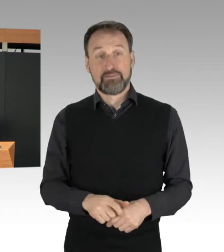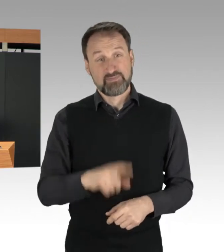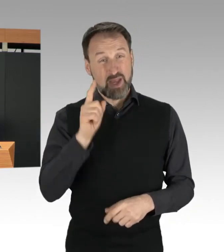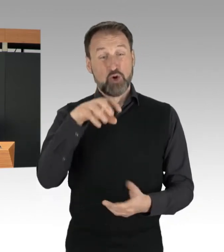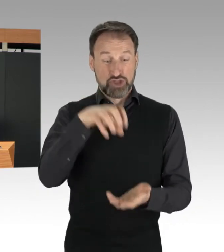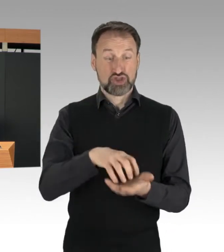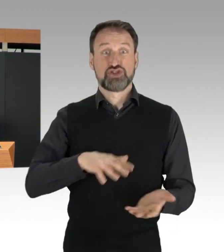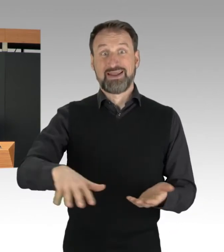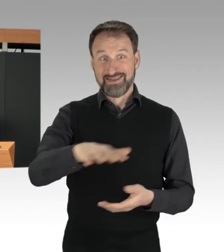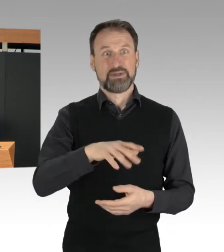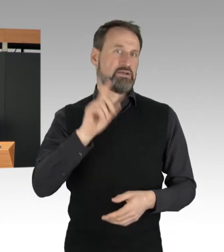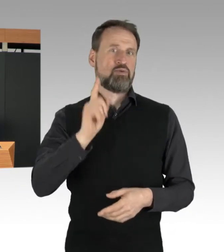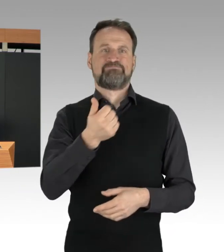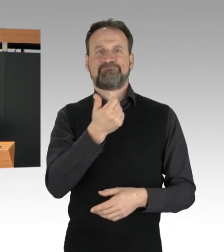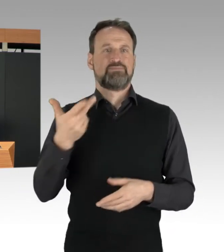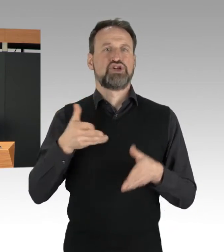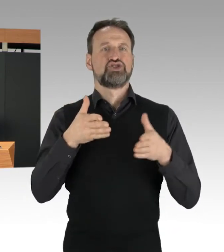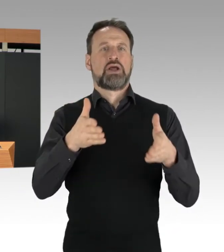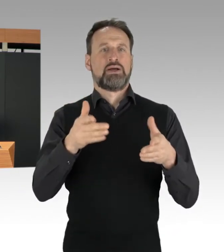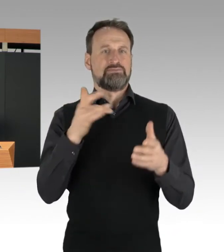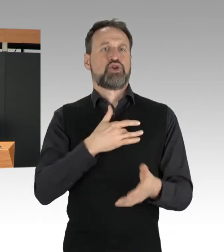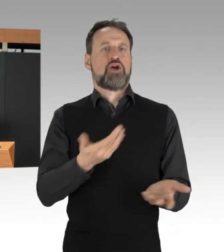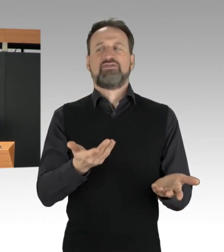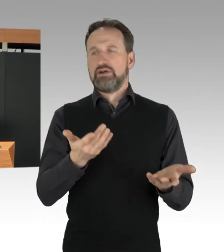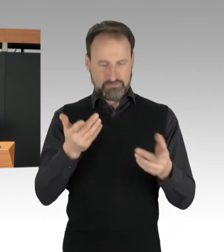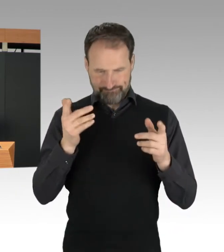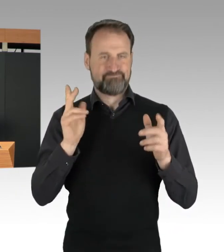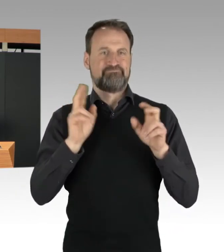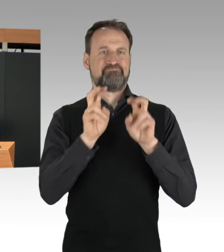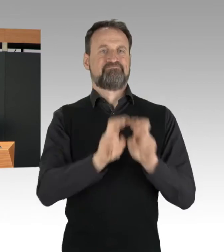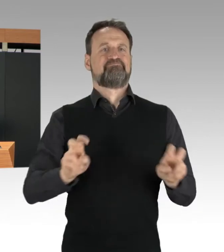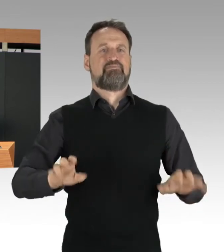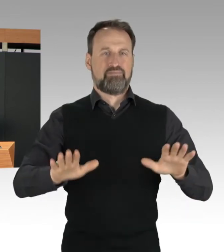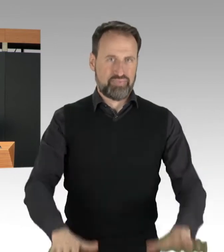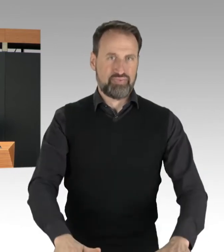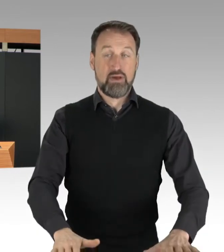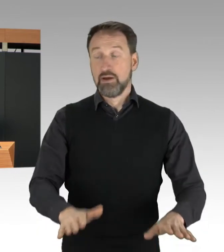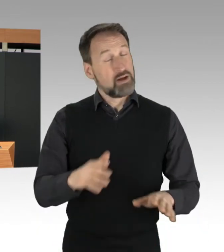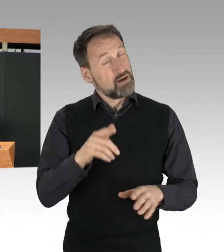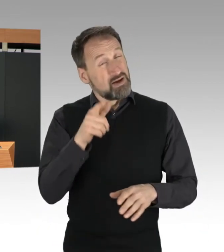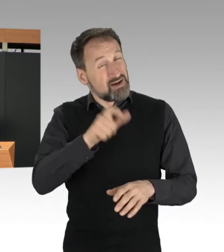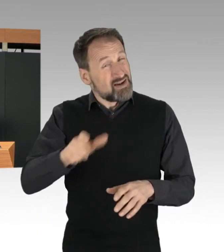Die Protestierenden tun das, um Aufmerksamkeit natürlich vor allem